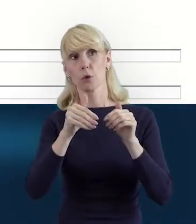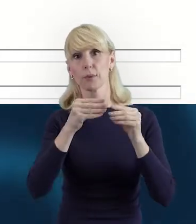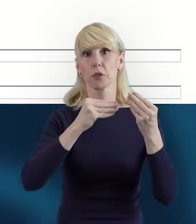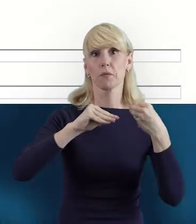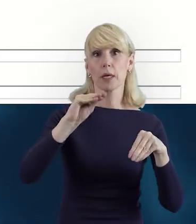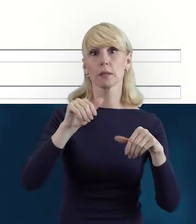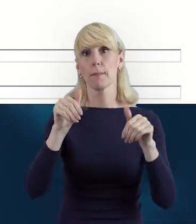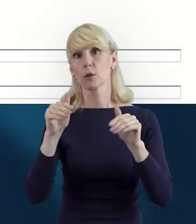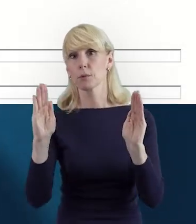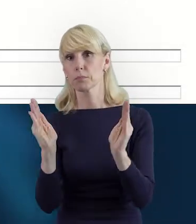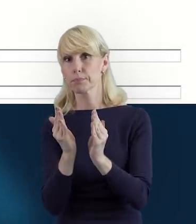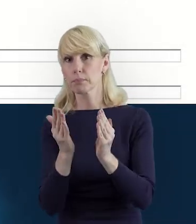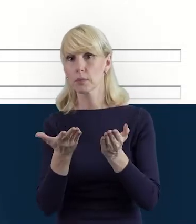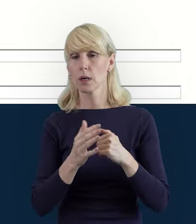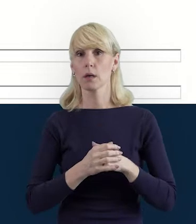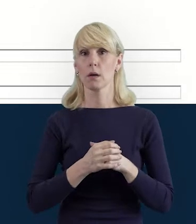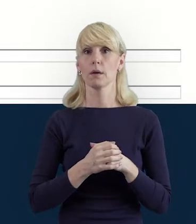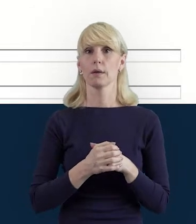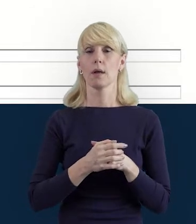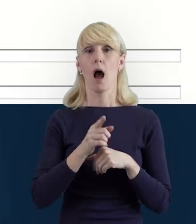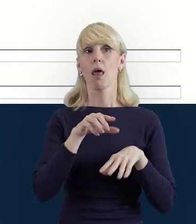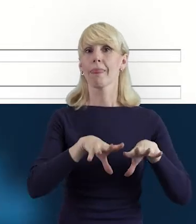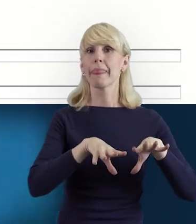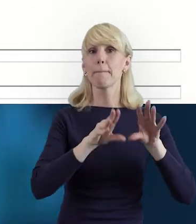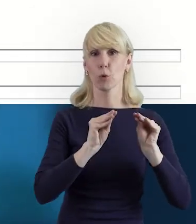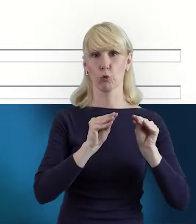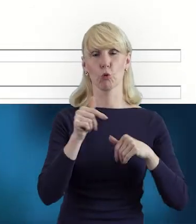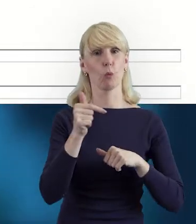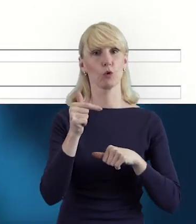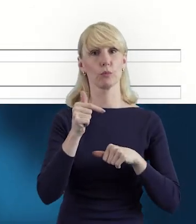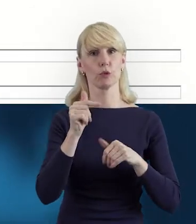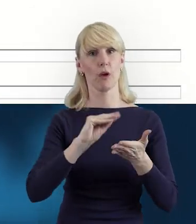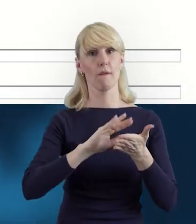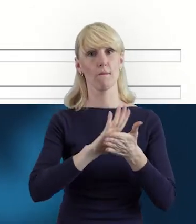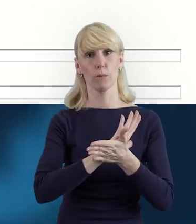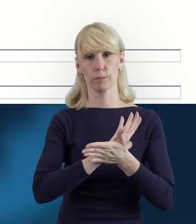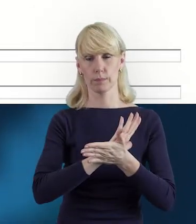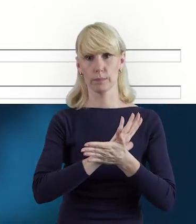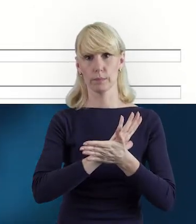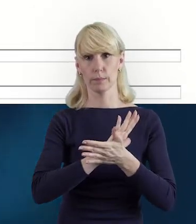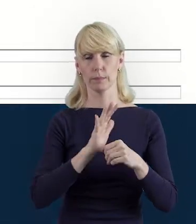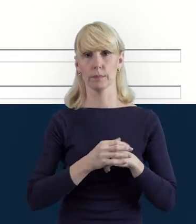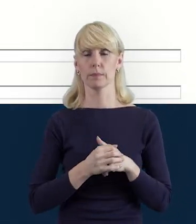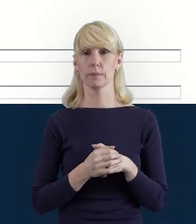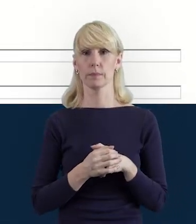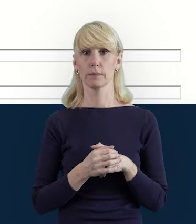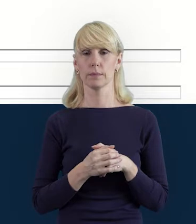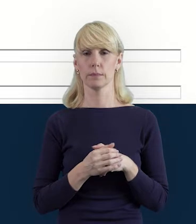może być mniej w pewnym momencie realizacji projektu. Ale ten początek musi być wypełniony tymi bazowymi informacjami.